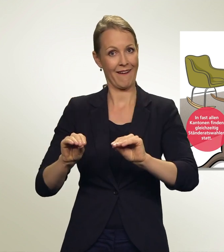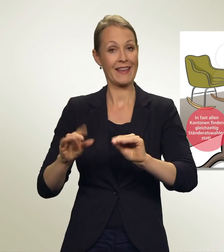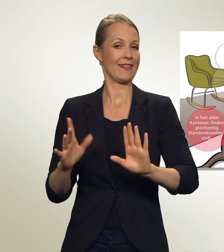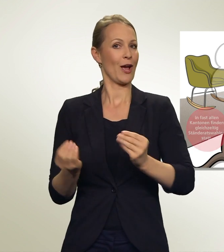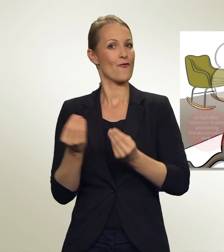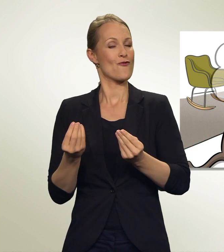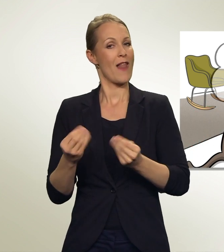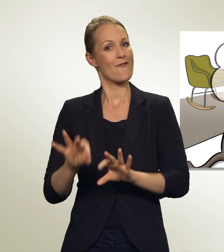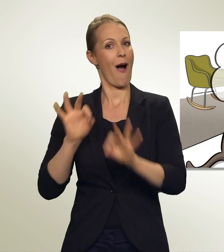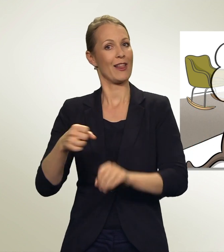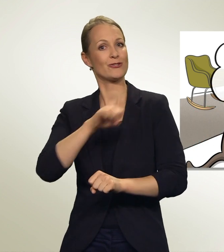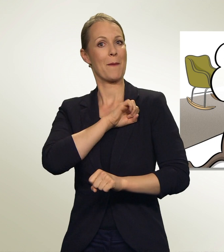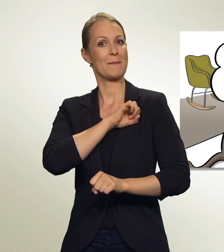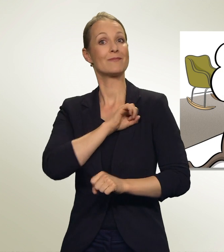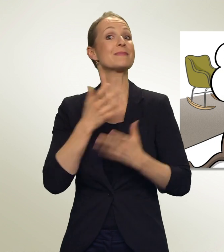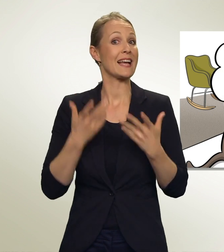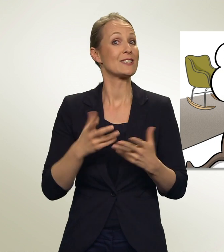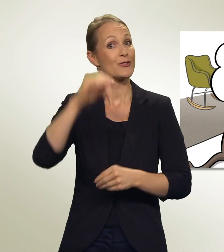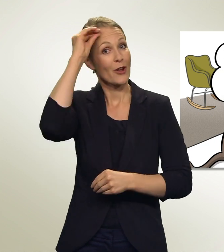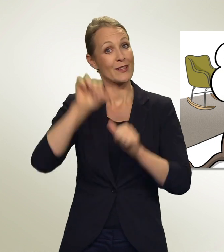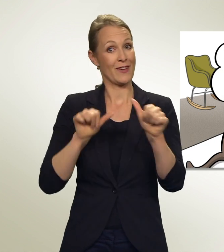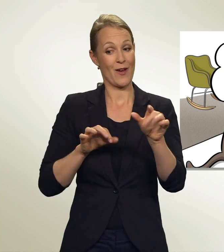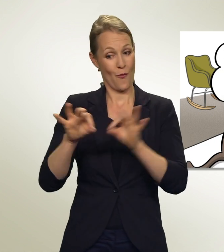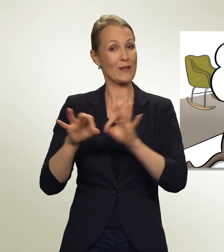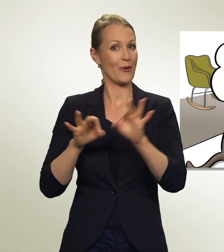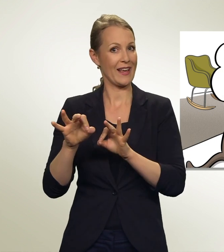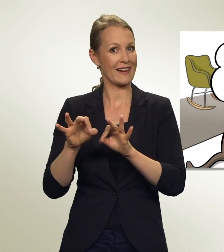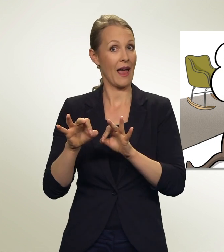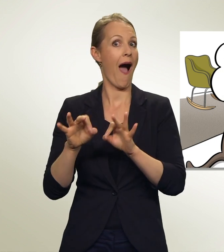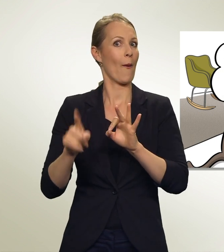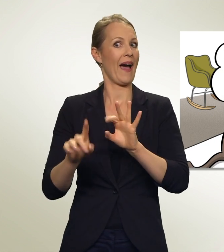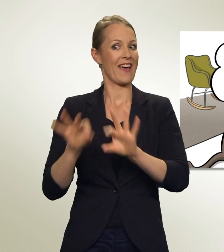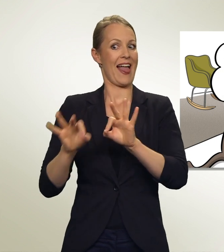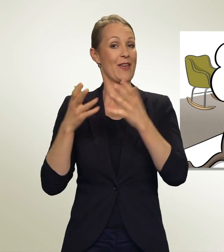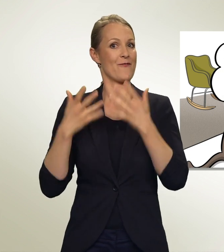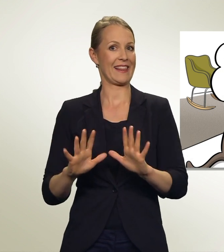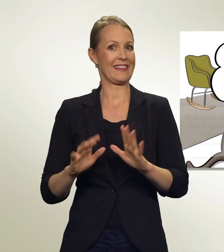Immerhin: Ich habe begriffen, wie es geht. Und ich habe gewählt! Gut mein Brüderchen.